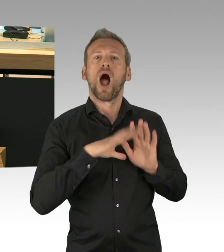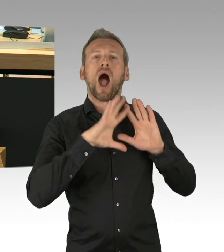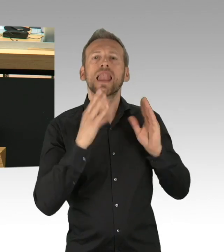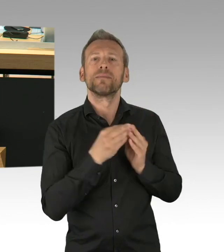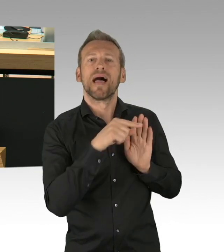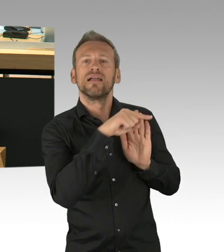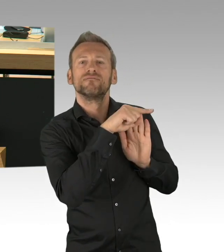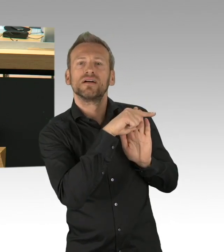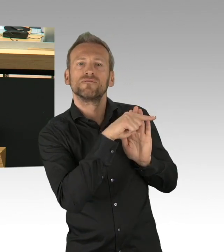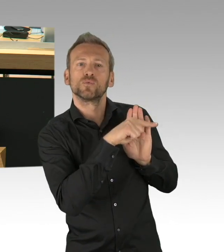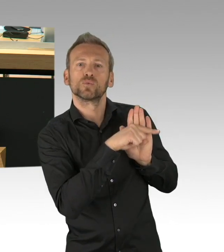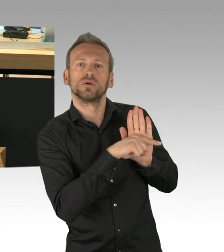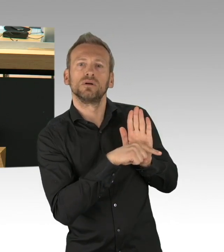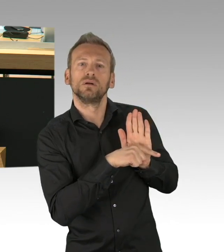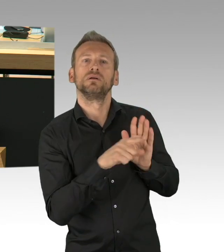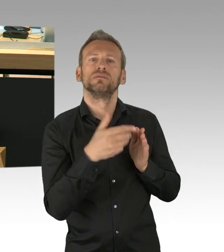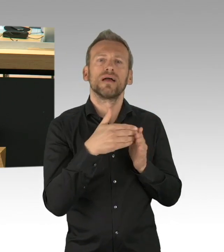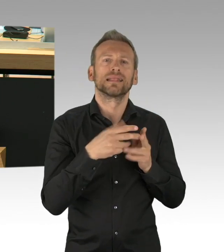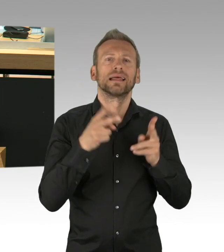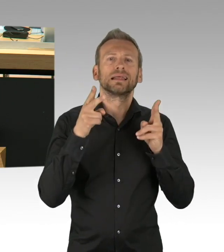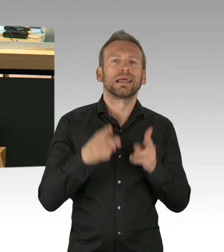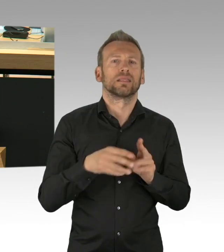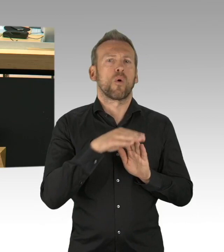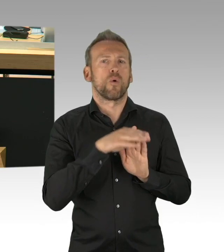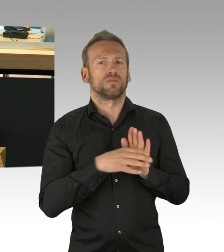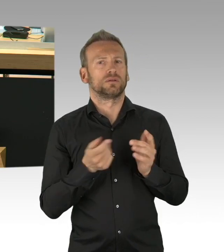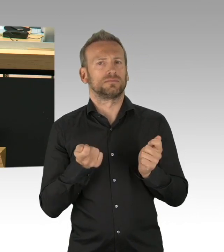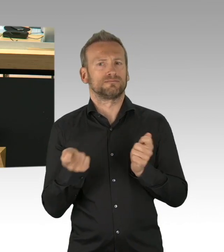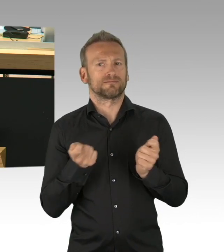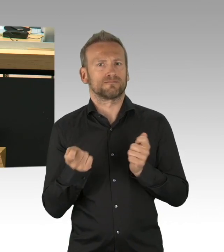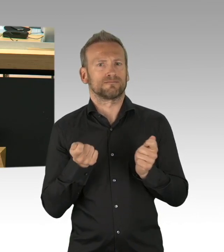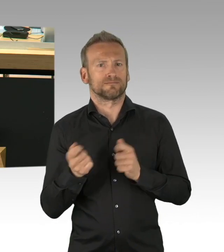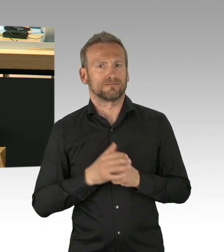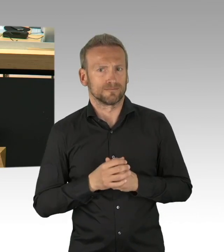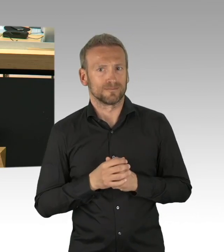die Kompetenz haben solche weitreichende Entscheidungen dauerhaft zu treffen, das kommt nicht von ungefähr,